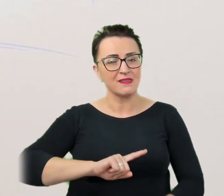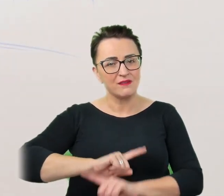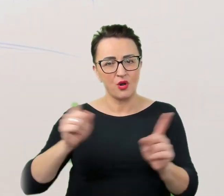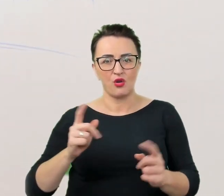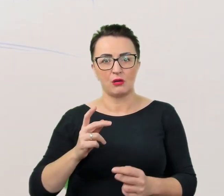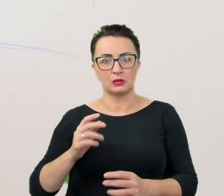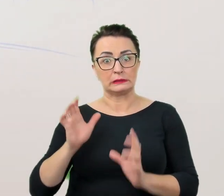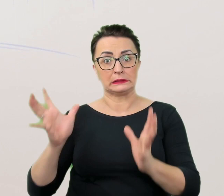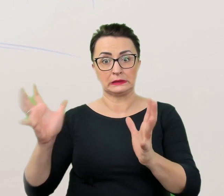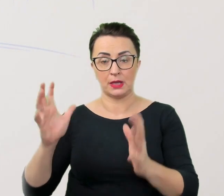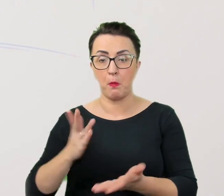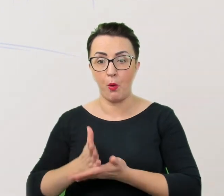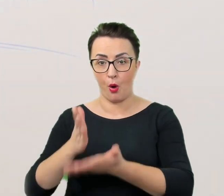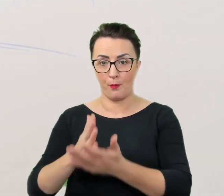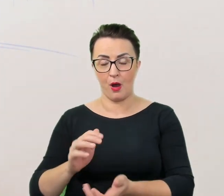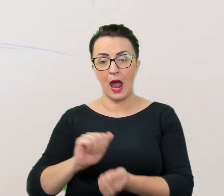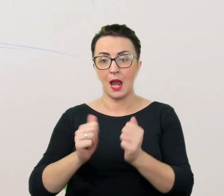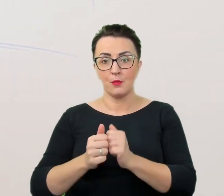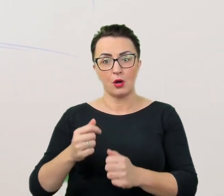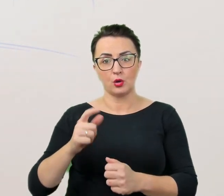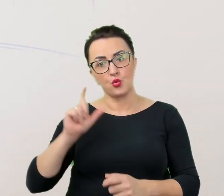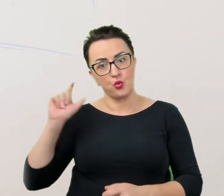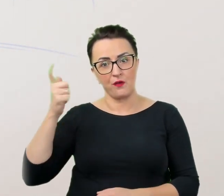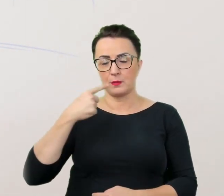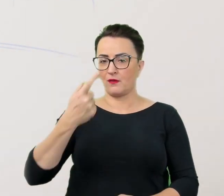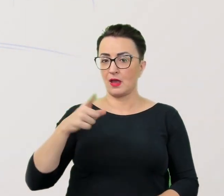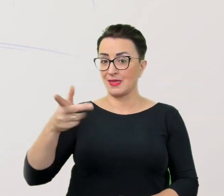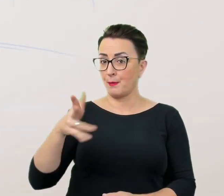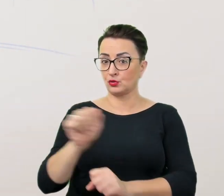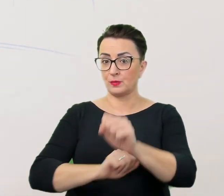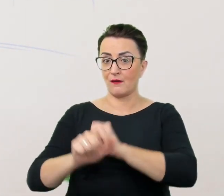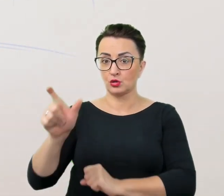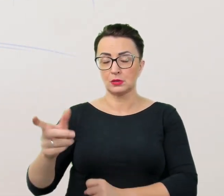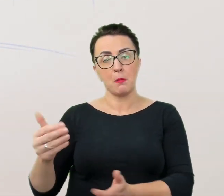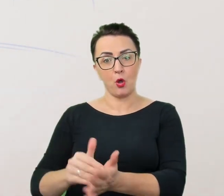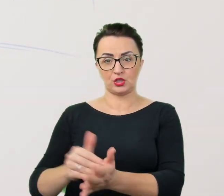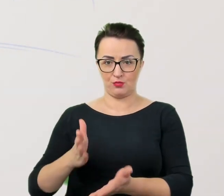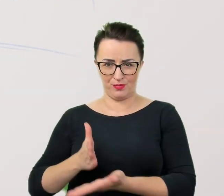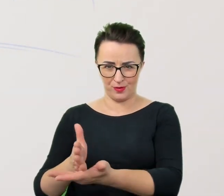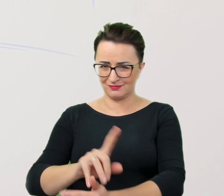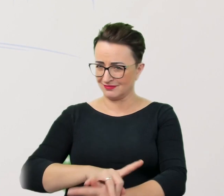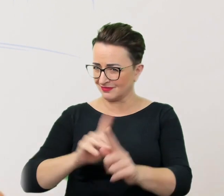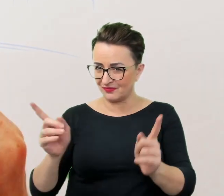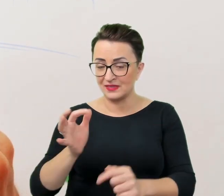ani zakładać, że osoba z niepełnosprawnością takiej pomocy potrzebuje. Nie ma lepszego rozwiązania niż zapytać.